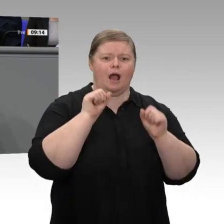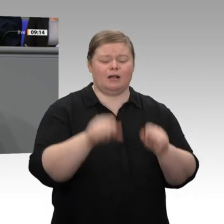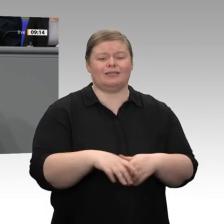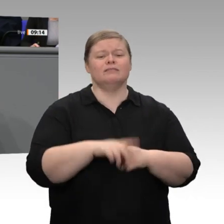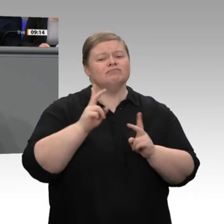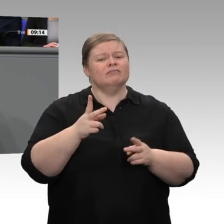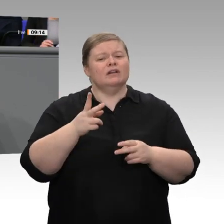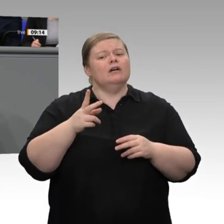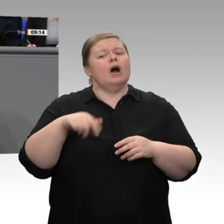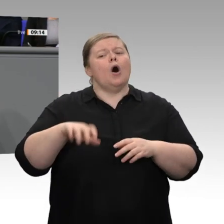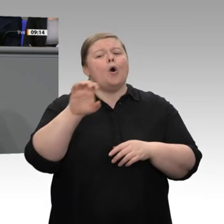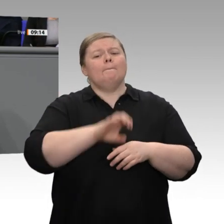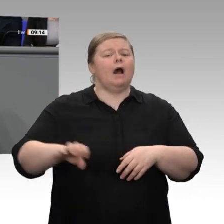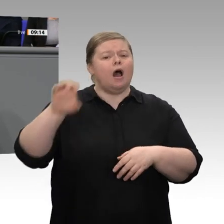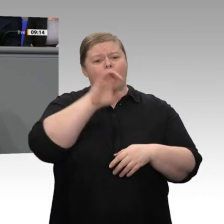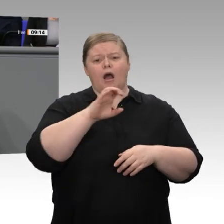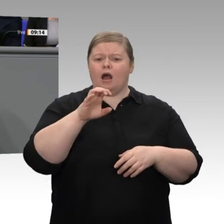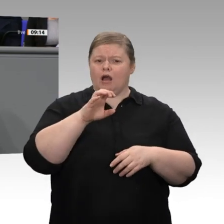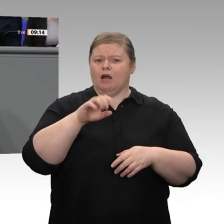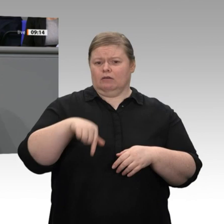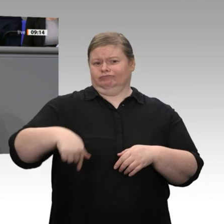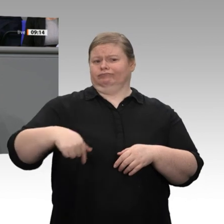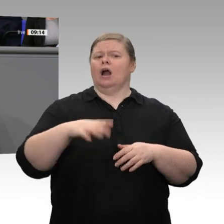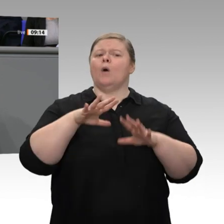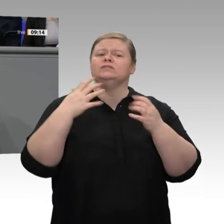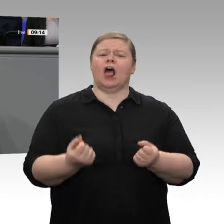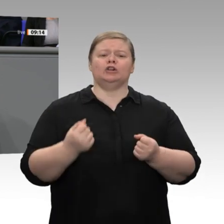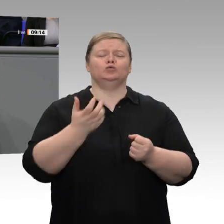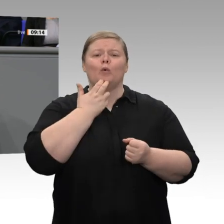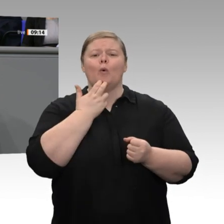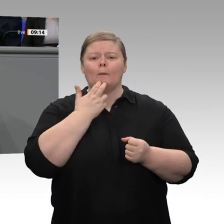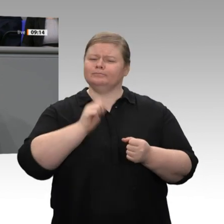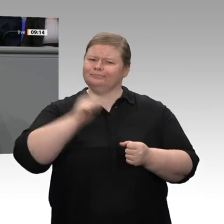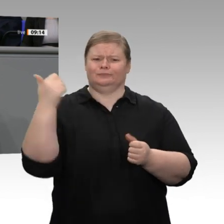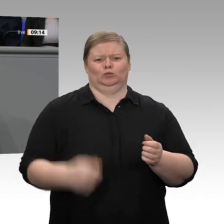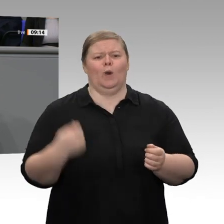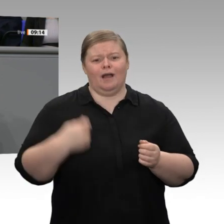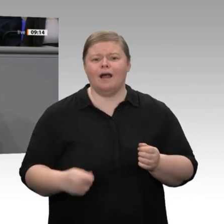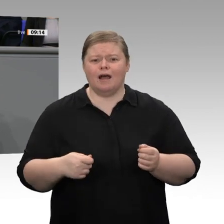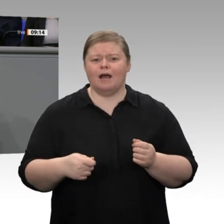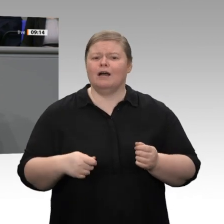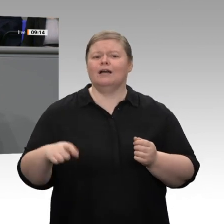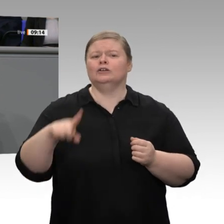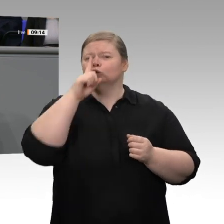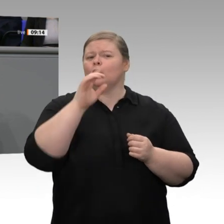muss es unser gemeinsames Ziel sein, dass wir in den nächsten Jahren dem Durchschnitt